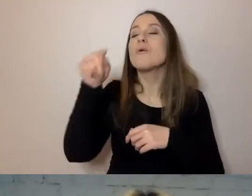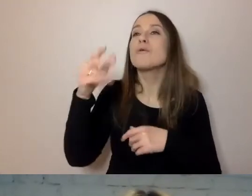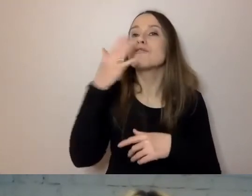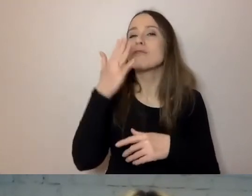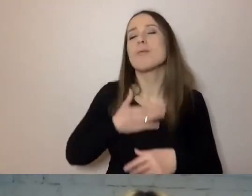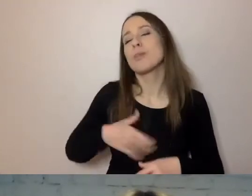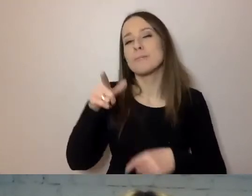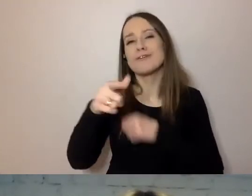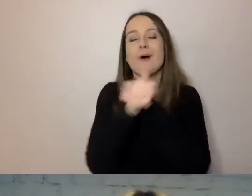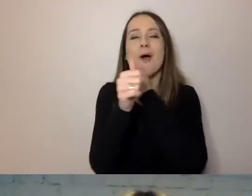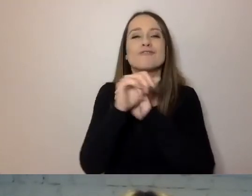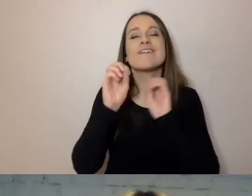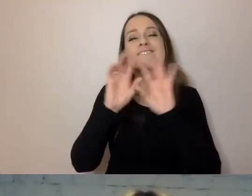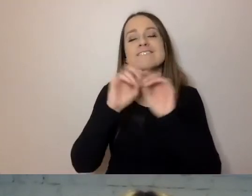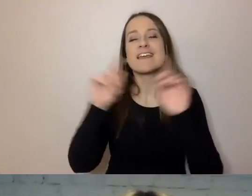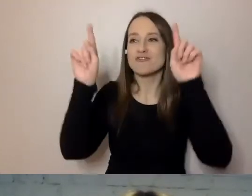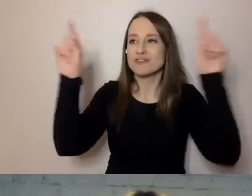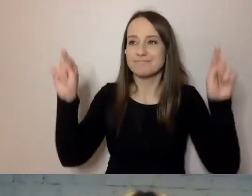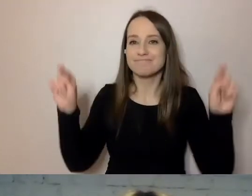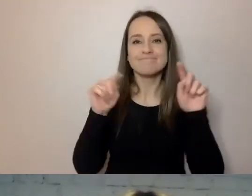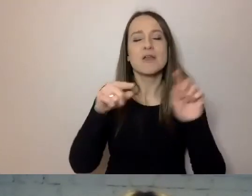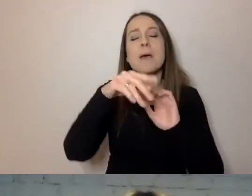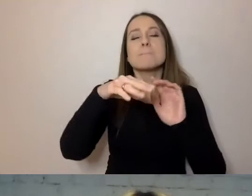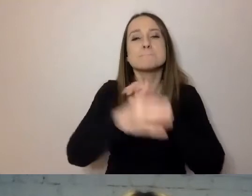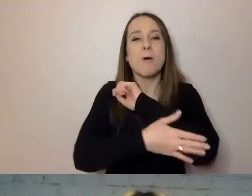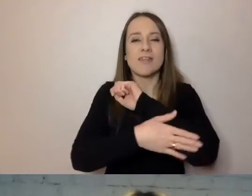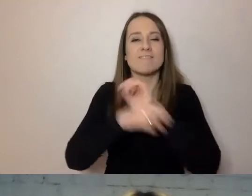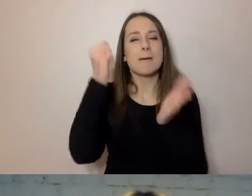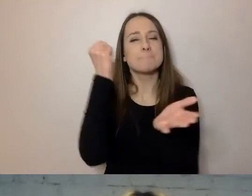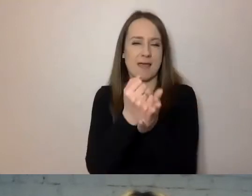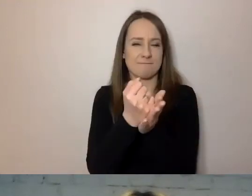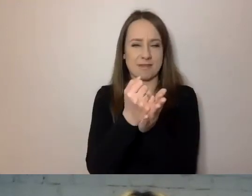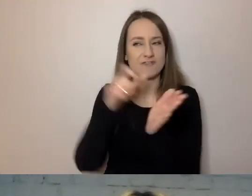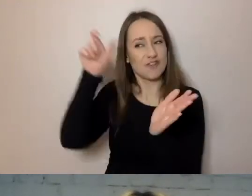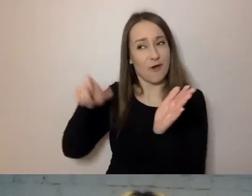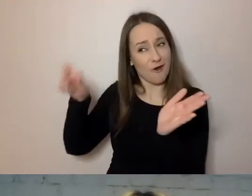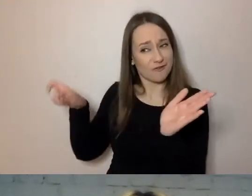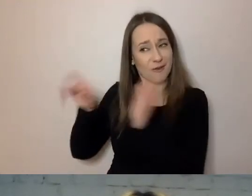Czyli zbitka niezrozumiałych dla przeciętnego śmiertelnika